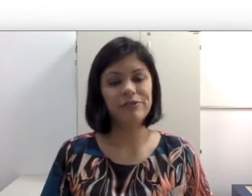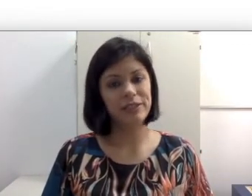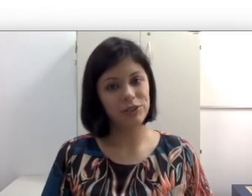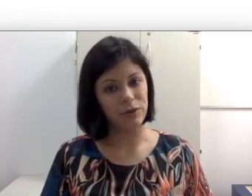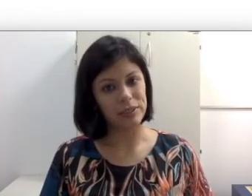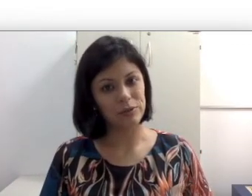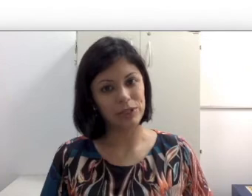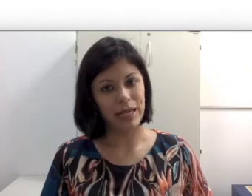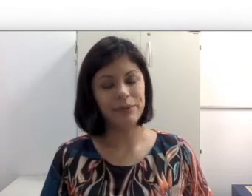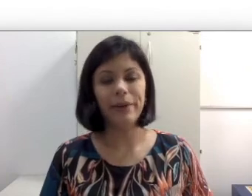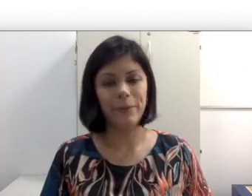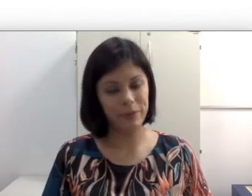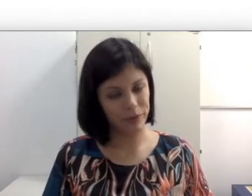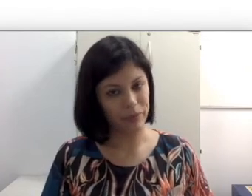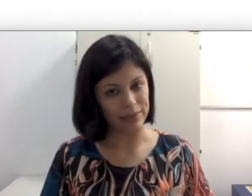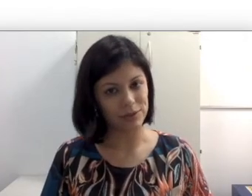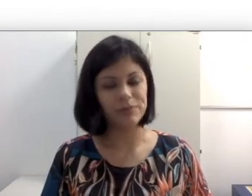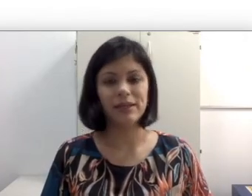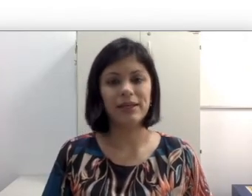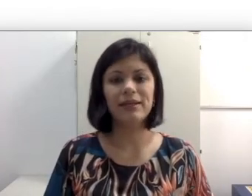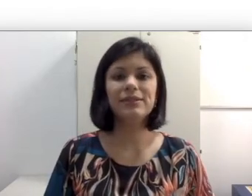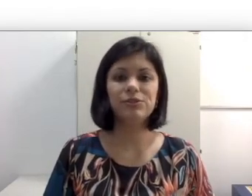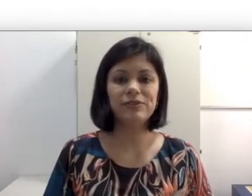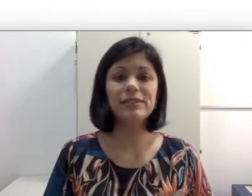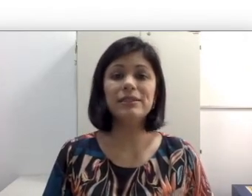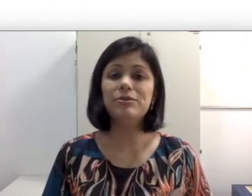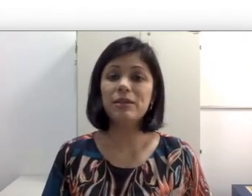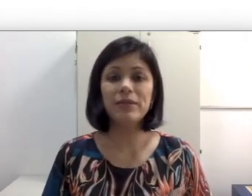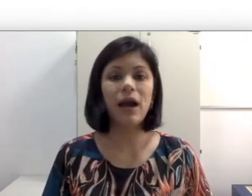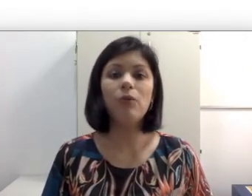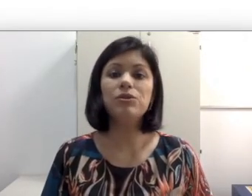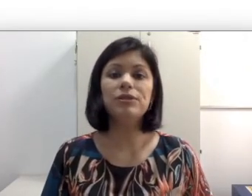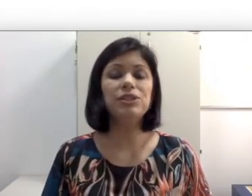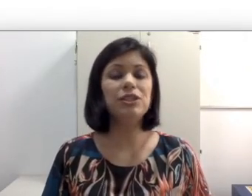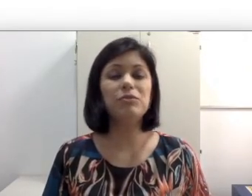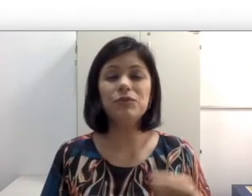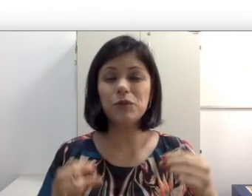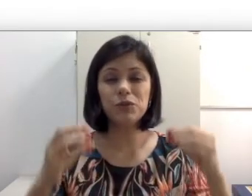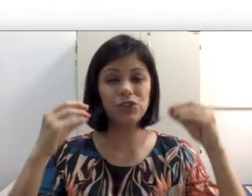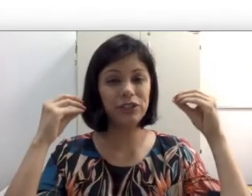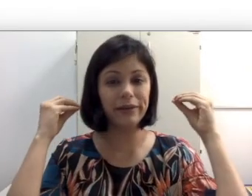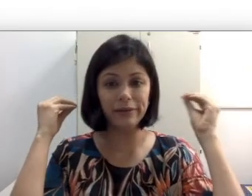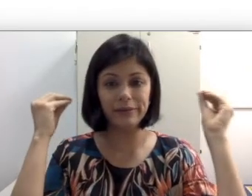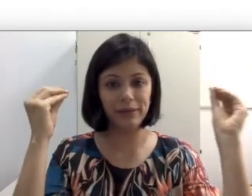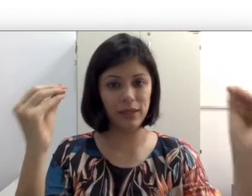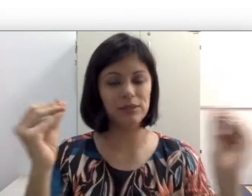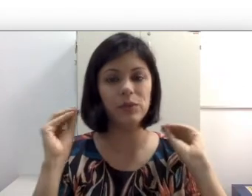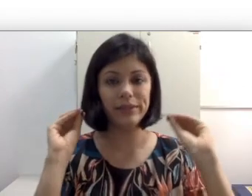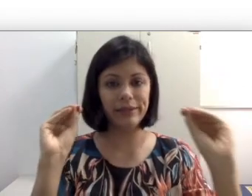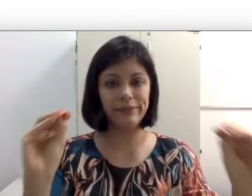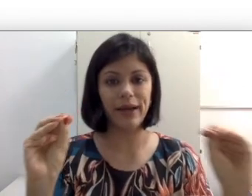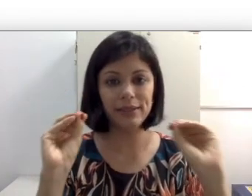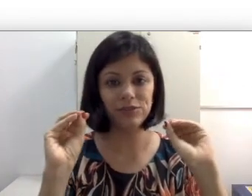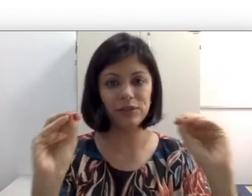de costas ou de lado, é o primeiro passo, porque se eu estou fazendo leitura labial,